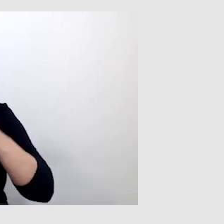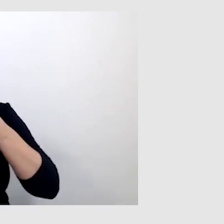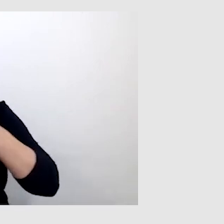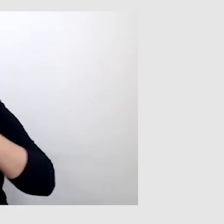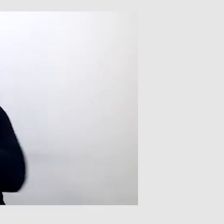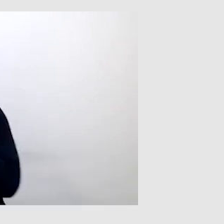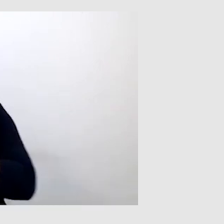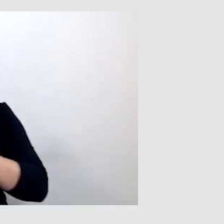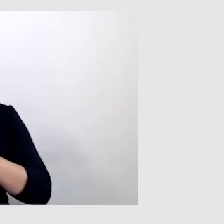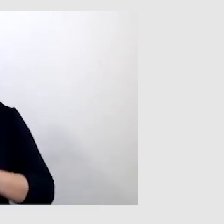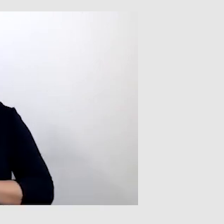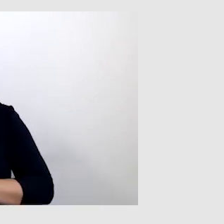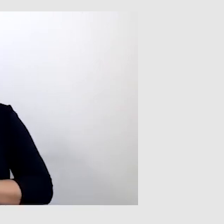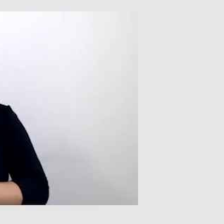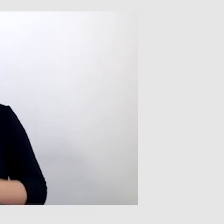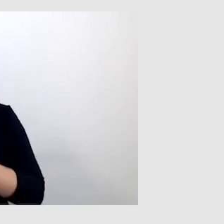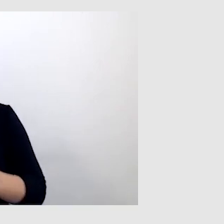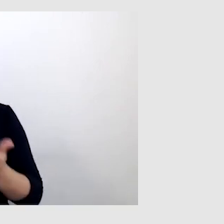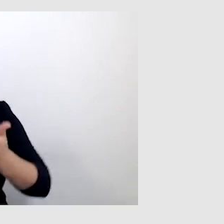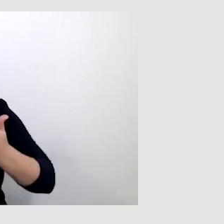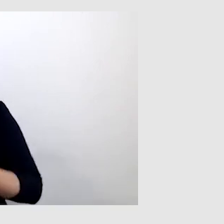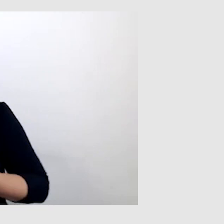których nie da się przetłumaczyć na polski język migowy.